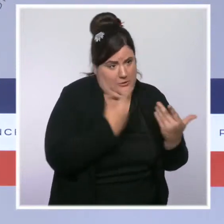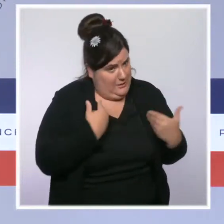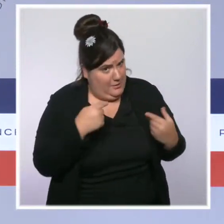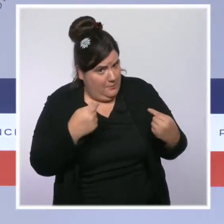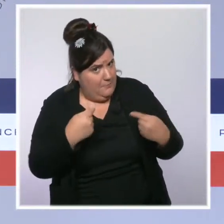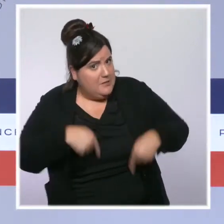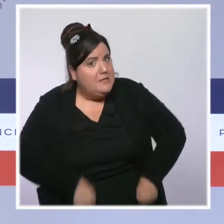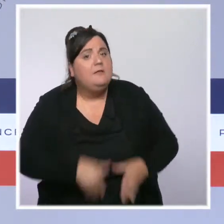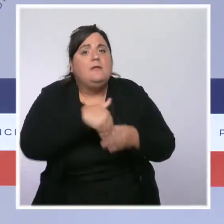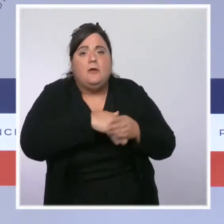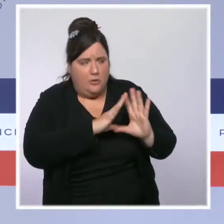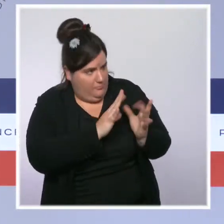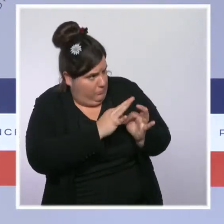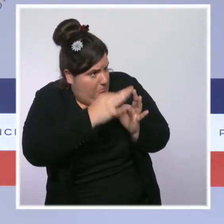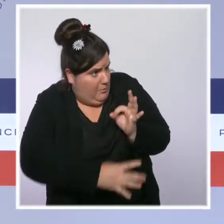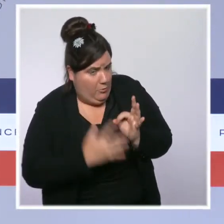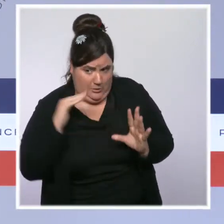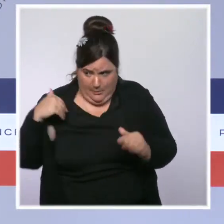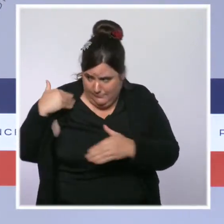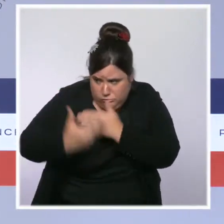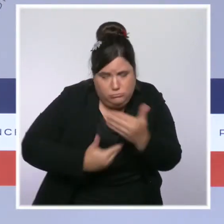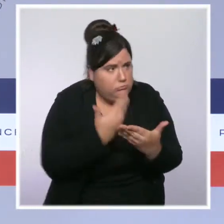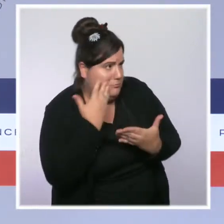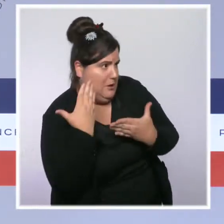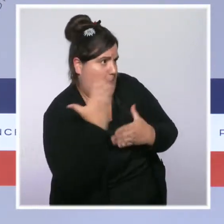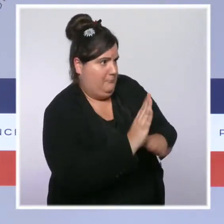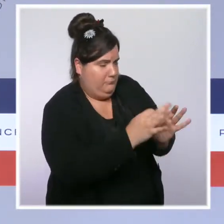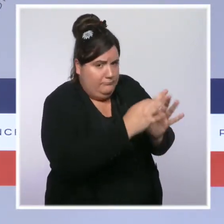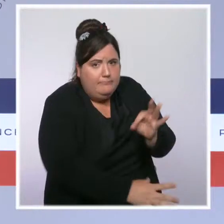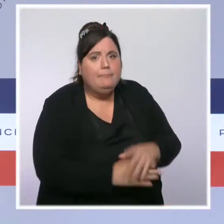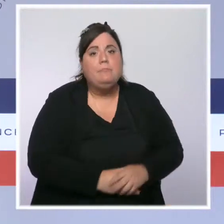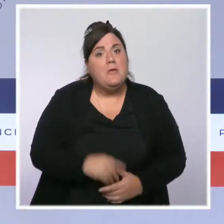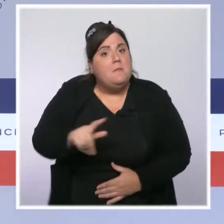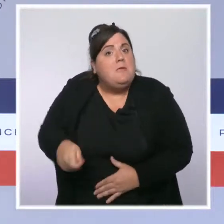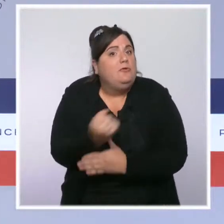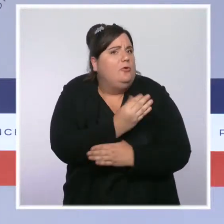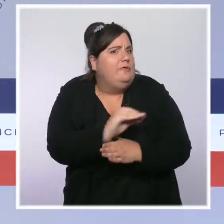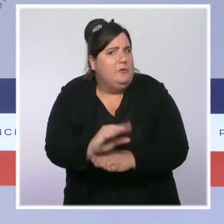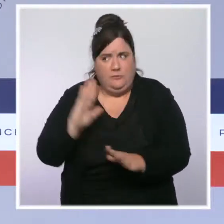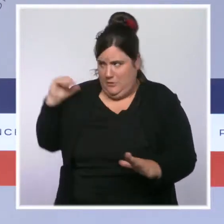et de nos priorités depuis la première seconde de ce quinquennat. Et, le président l'a répété tout à l'heure,